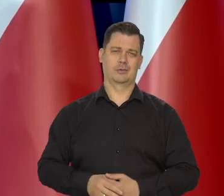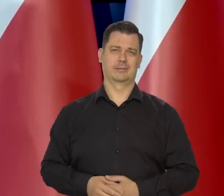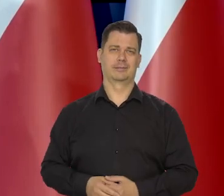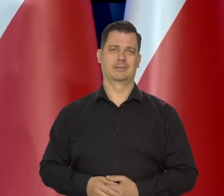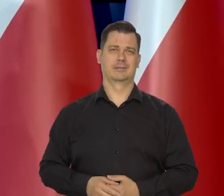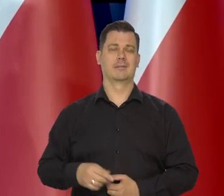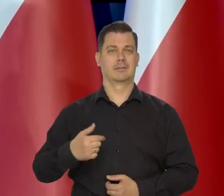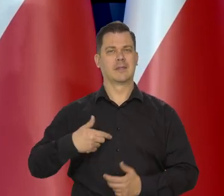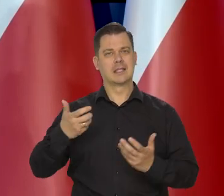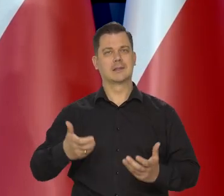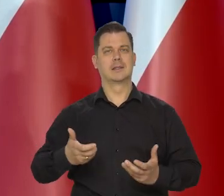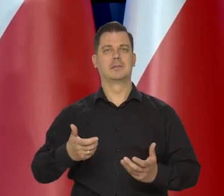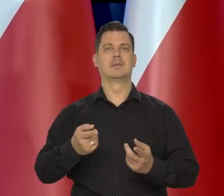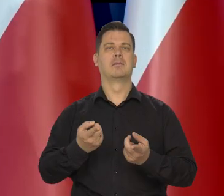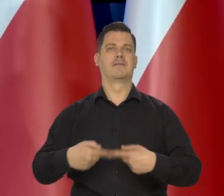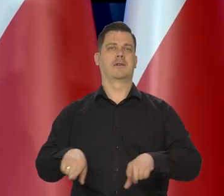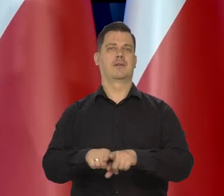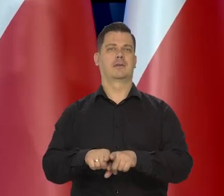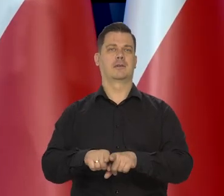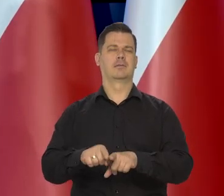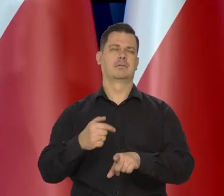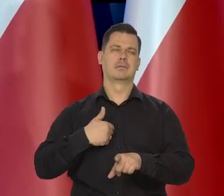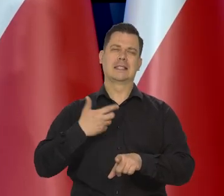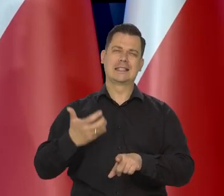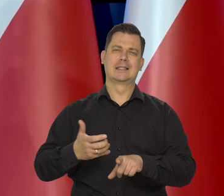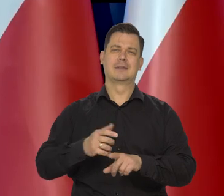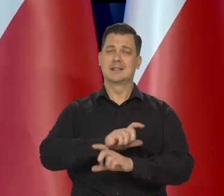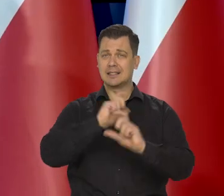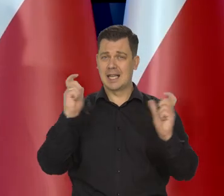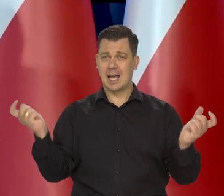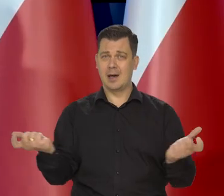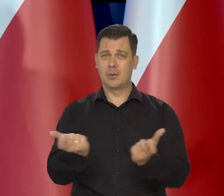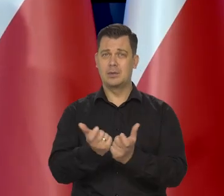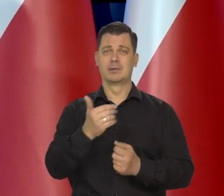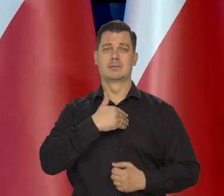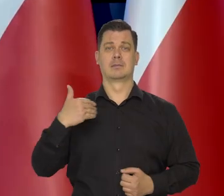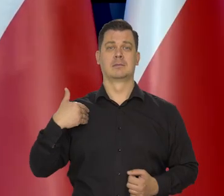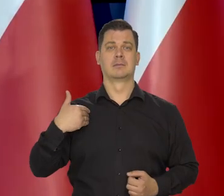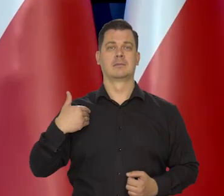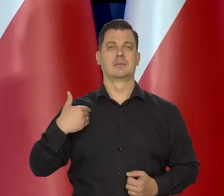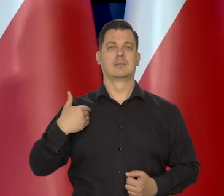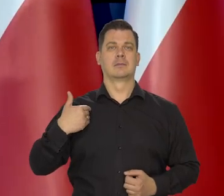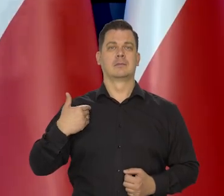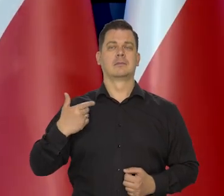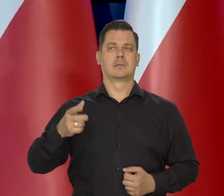Chcielibyśmy, żeby to się dokonało. My chcielibyśmy, czyli wszyscy w Polsce, no, którzy o czymś decydują.